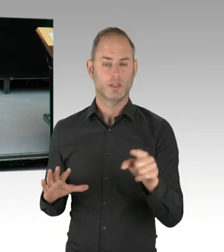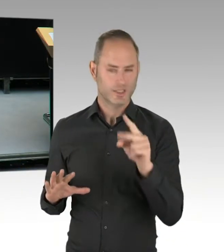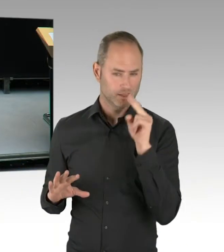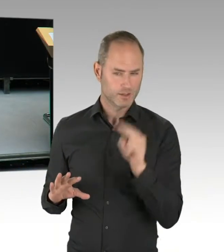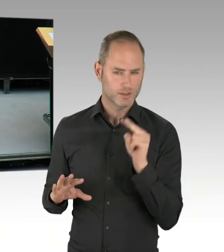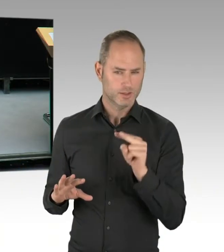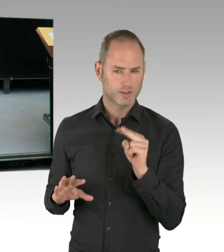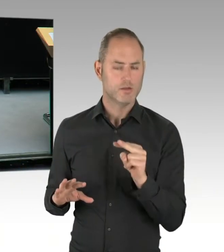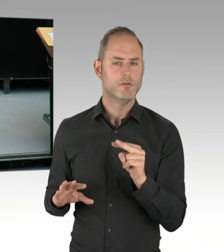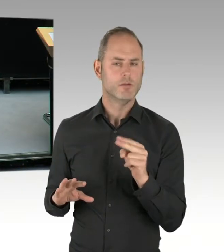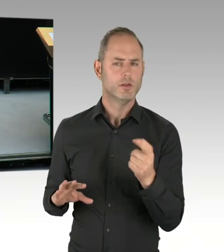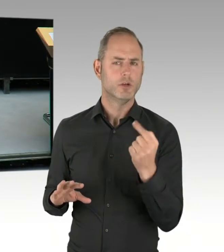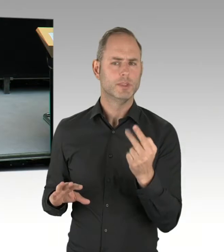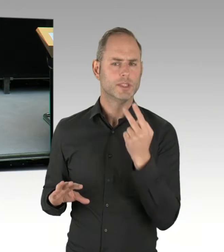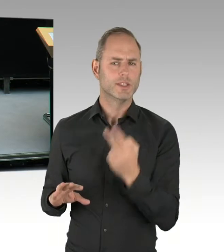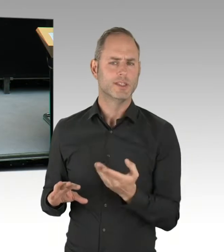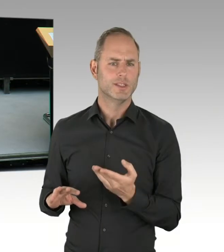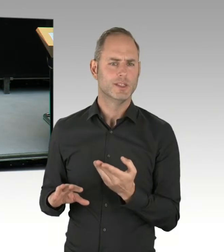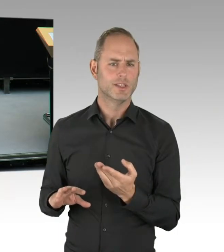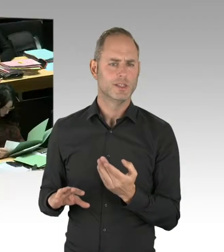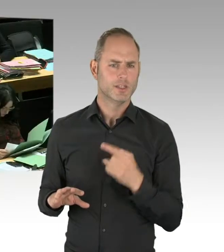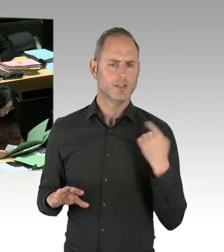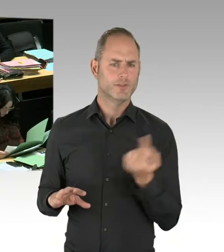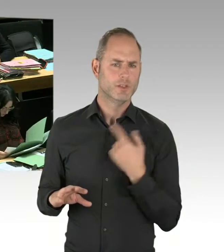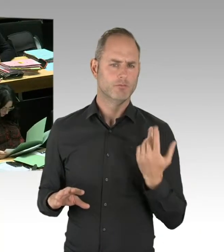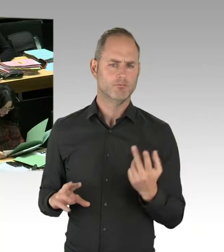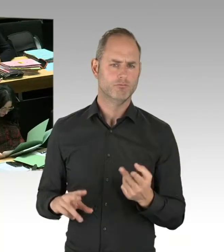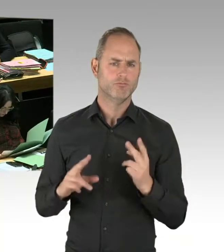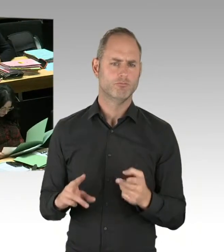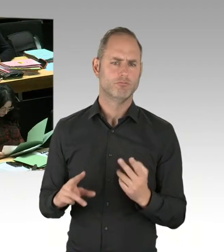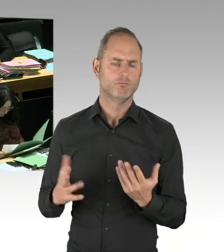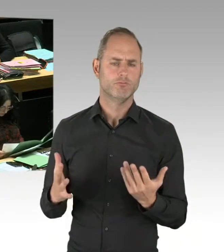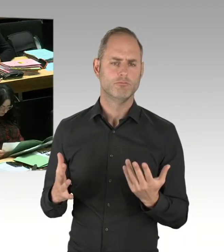eine personelle Verstärkung des Polizeiabschnittes am Görlitzer Park vorgenommen,